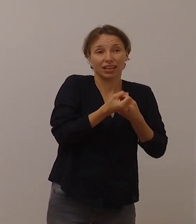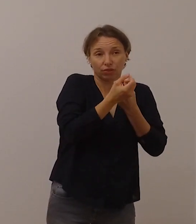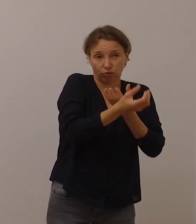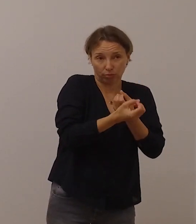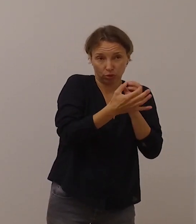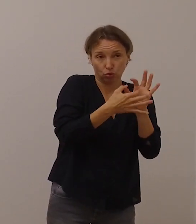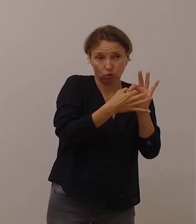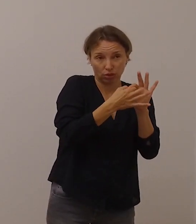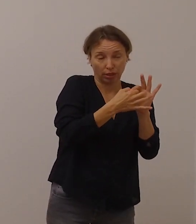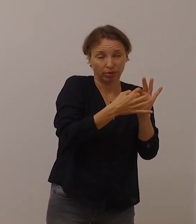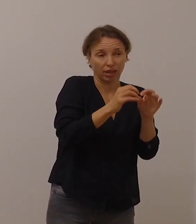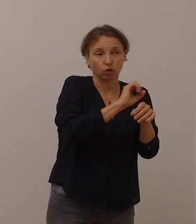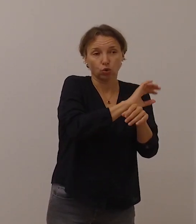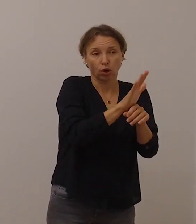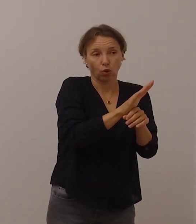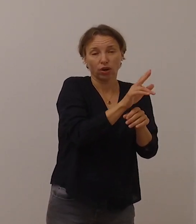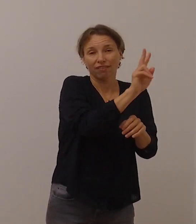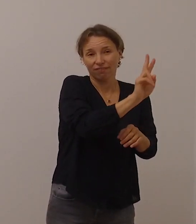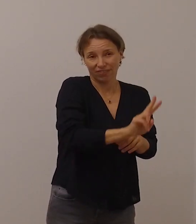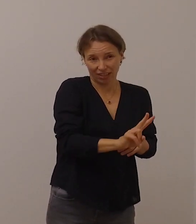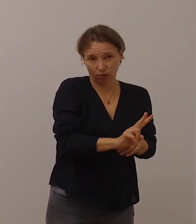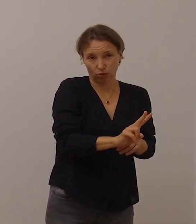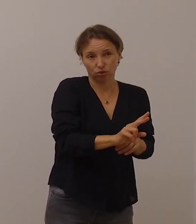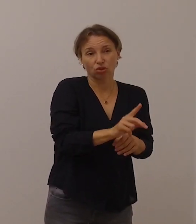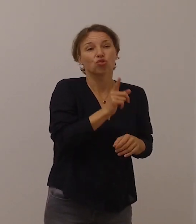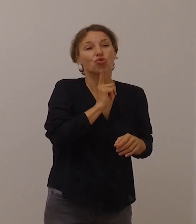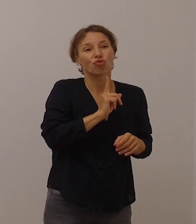nicht ausreichend in Gebärdensprache aufbereitet.